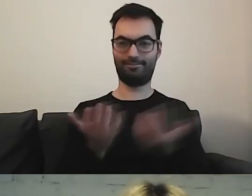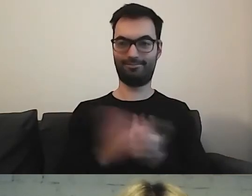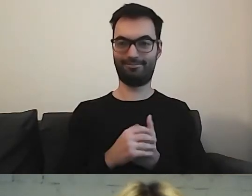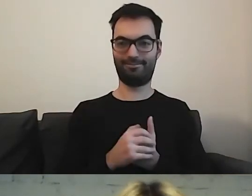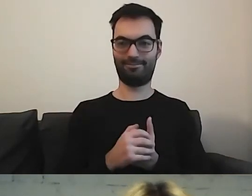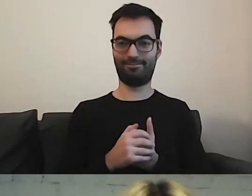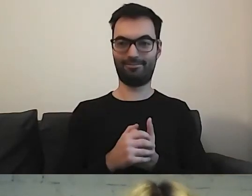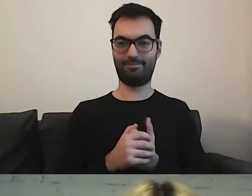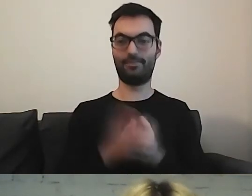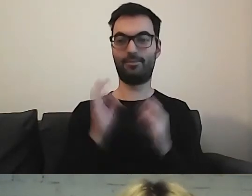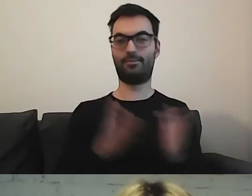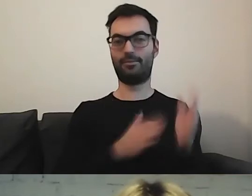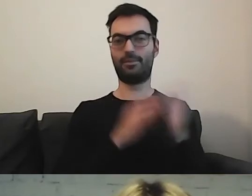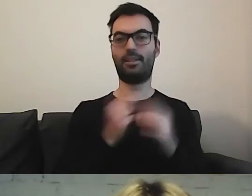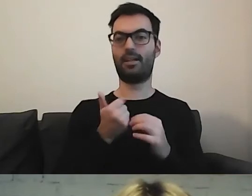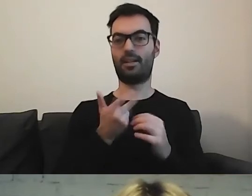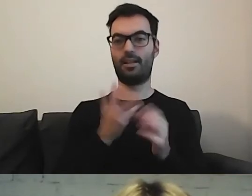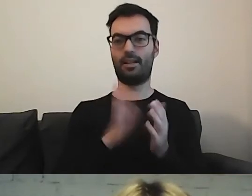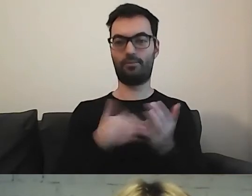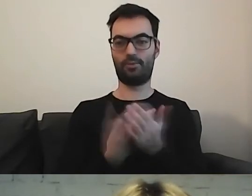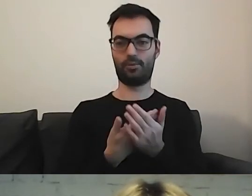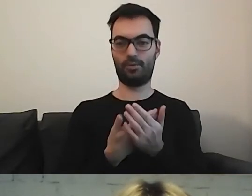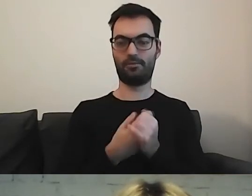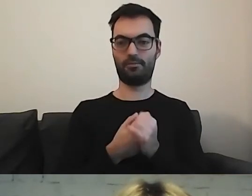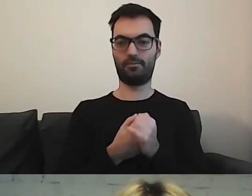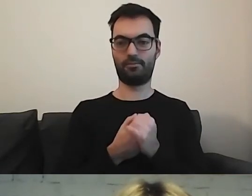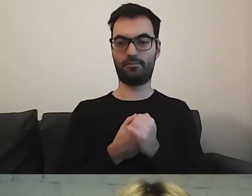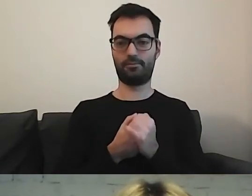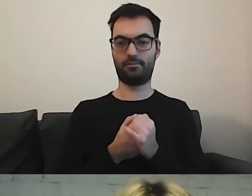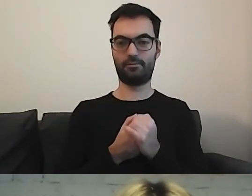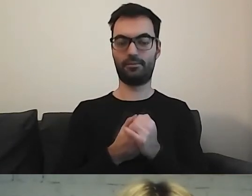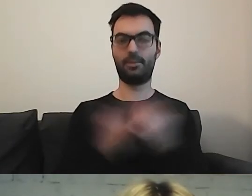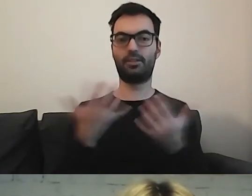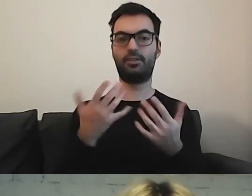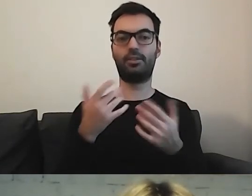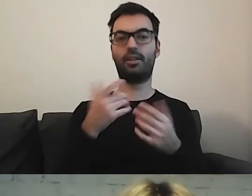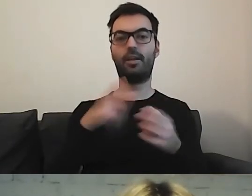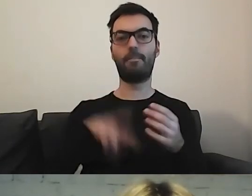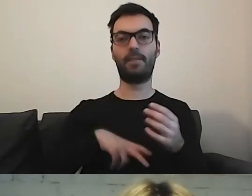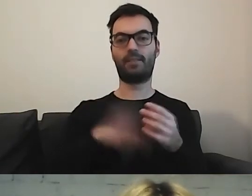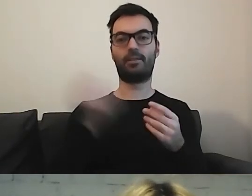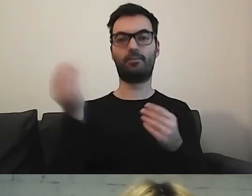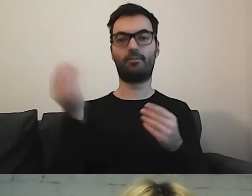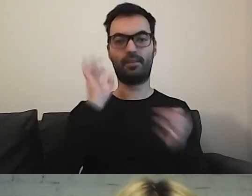Teraz kilka przykładów, gdzie zamieszczają ministerstwa swoje informacje.